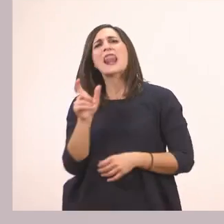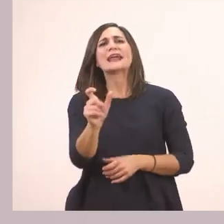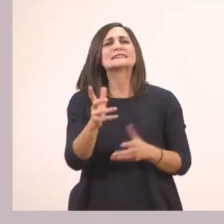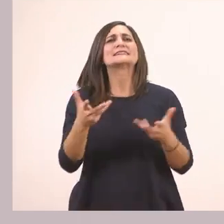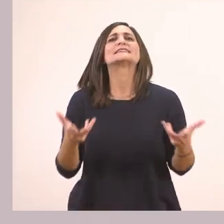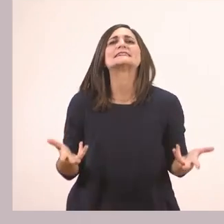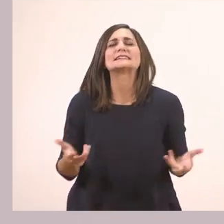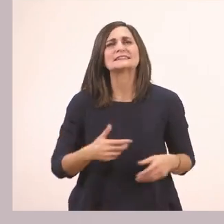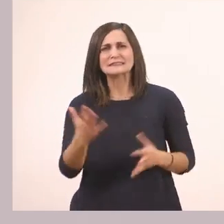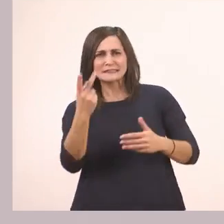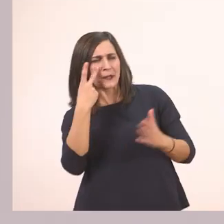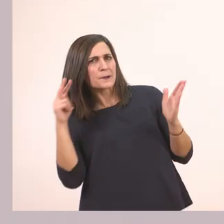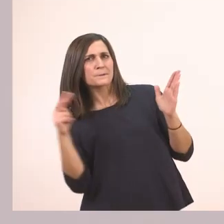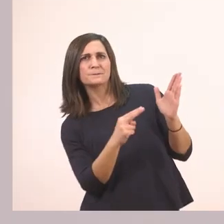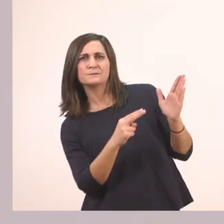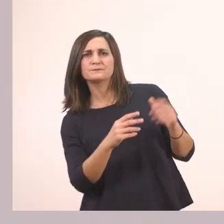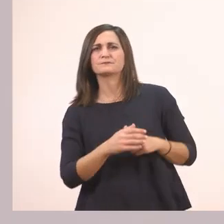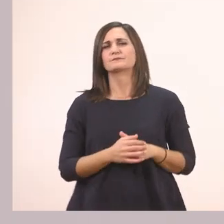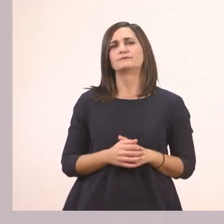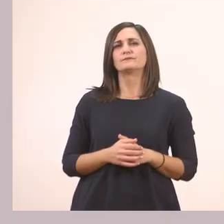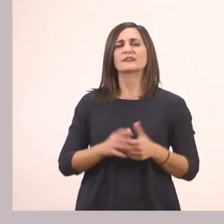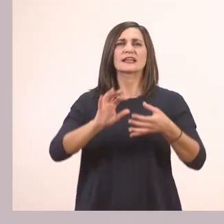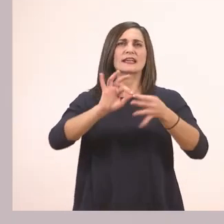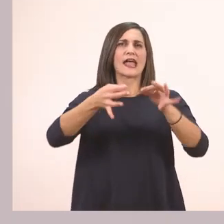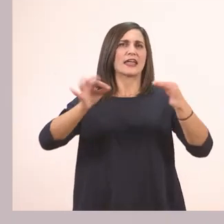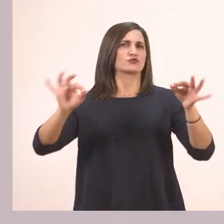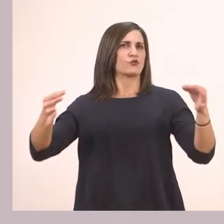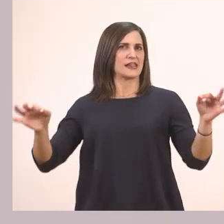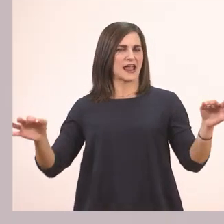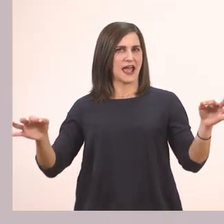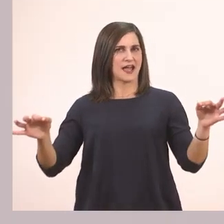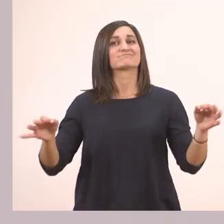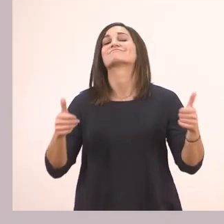Για κοιτάξτε την. Ιστορία. Πολύ ωραία!